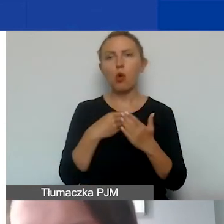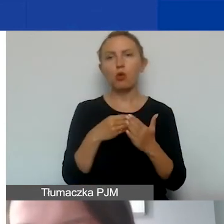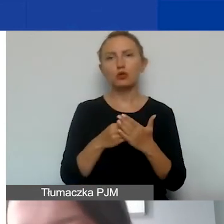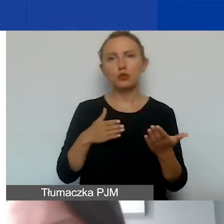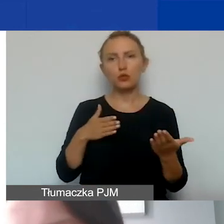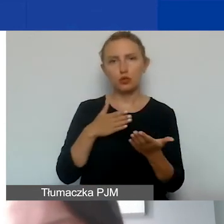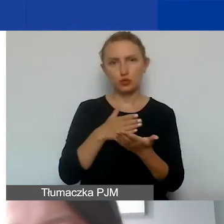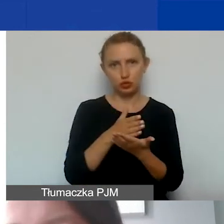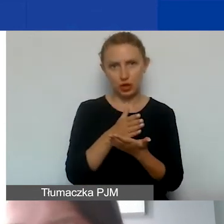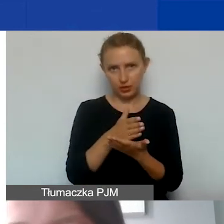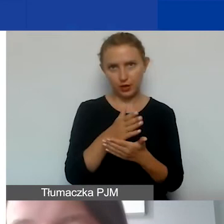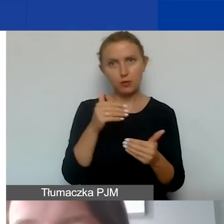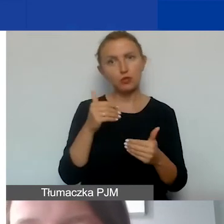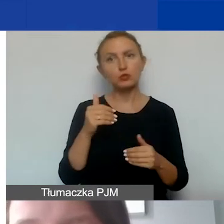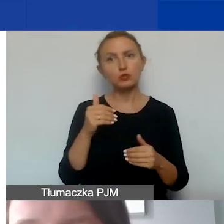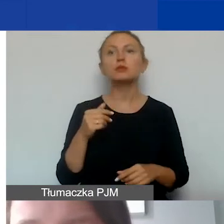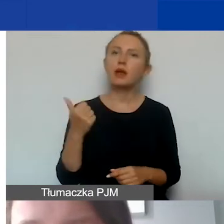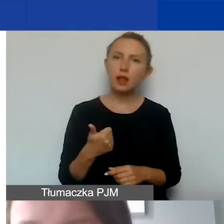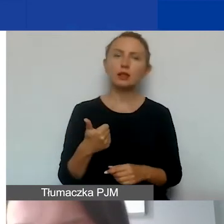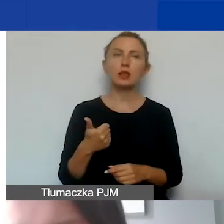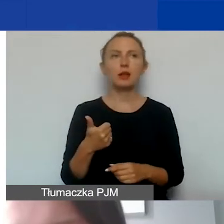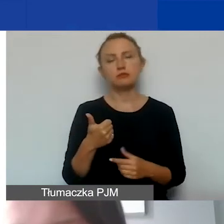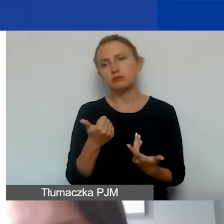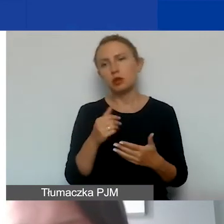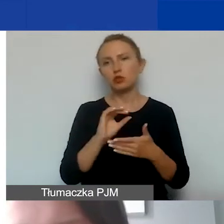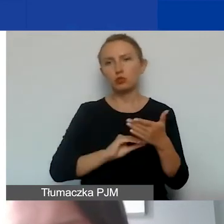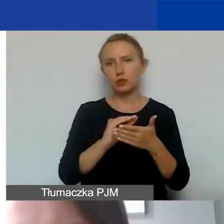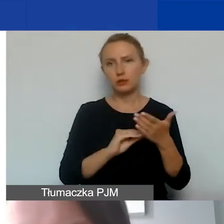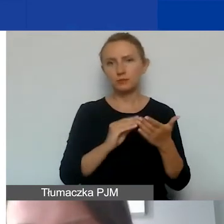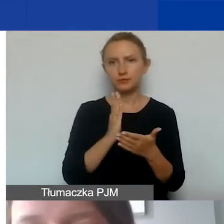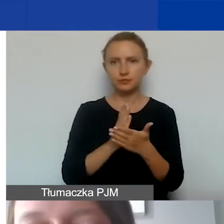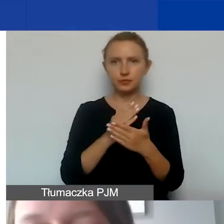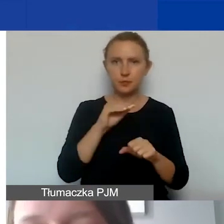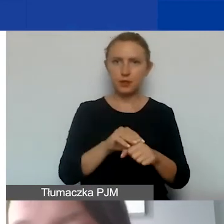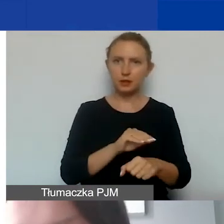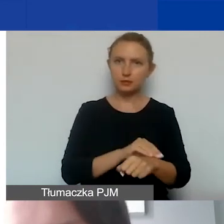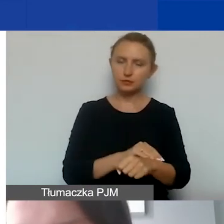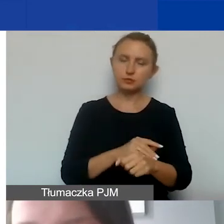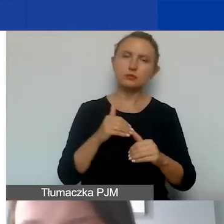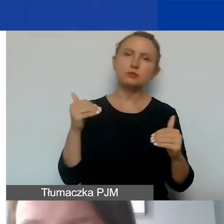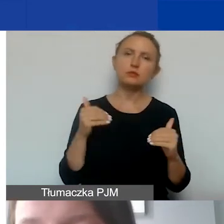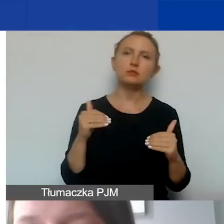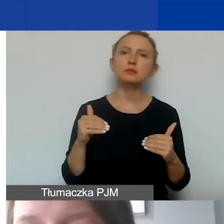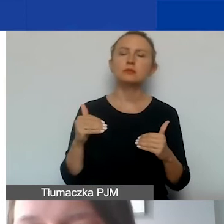Może się ona opierać na jednej z tutaj opisanych metod i może to być ustalona proporcja